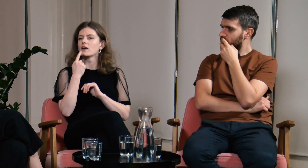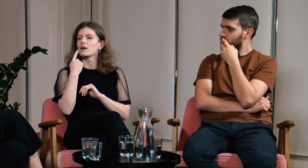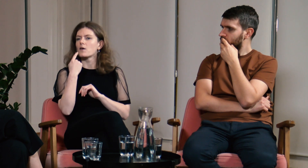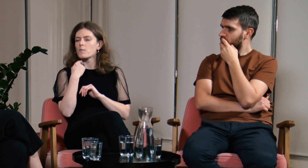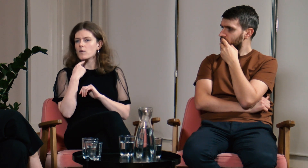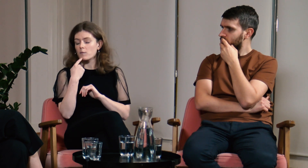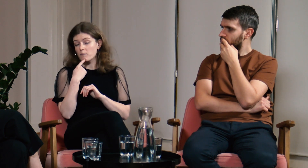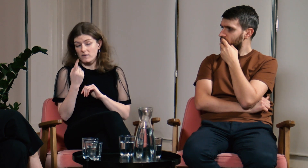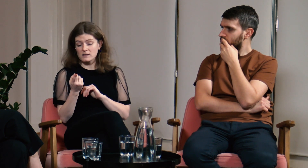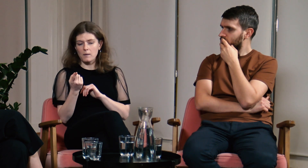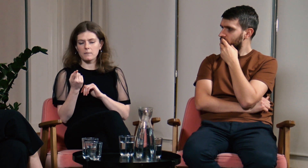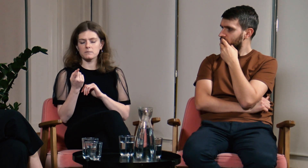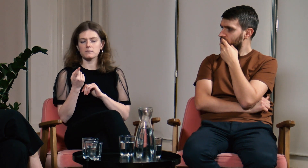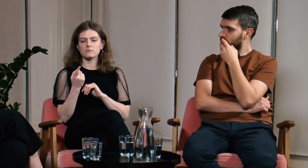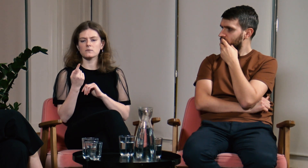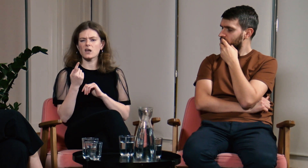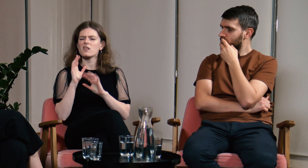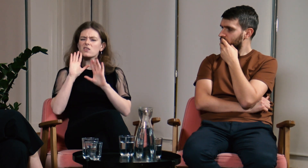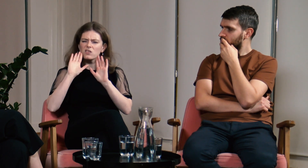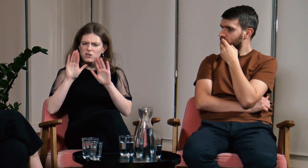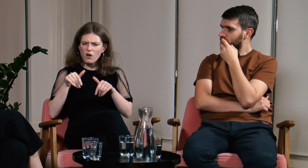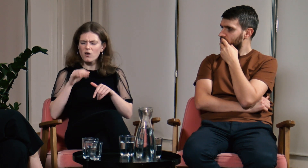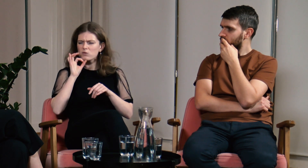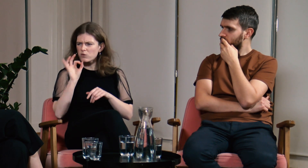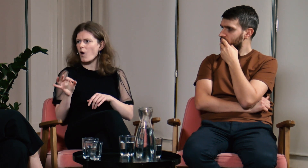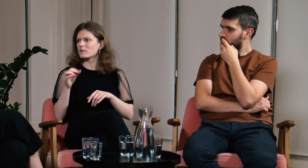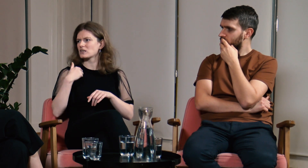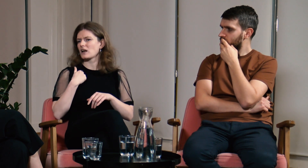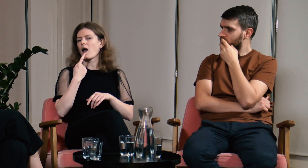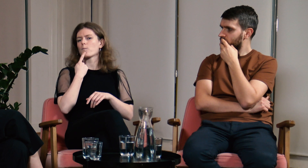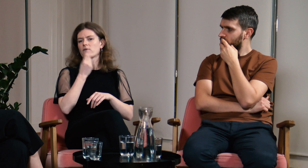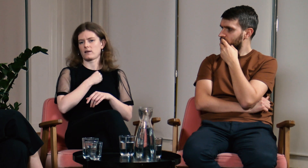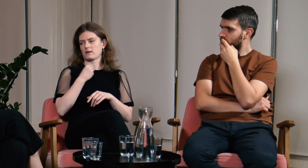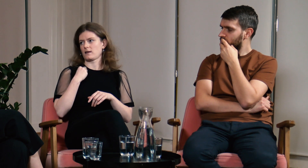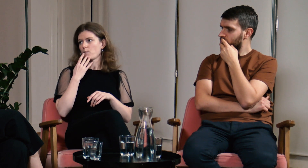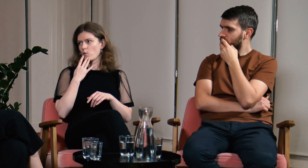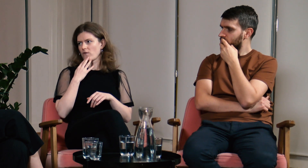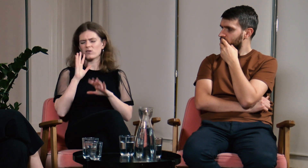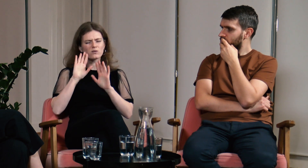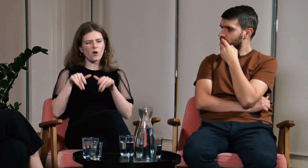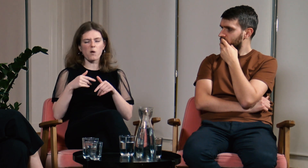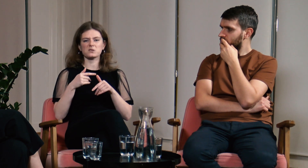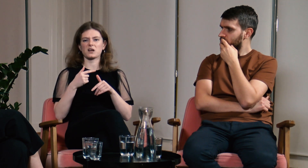Powiedziałam, że jak dobrze, że znam język polski i mówię.